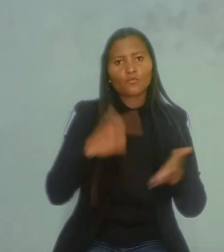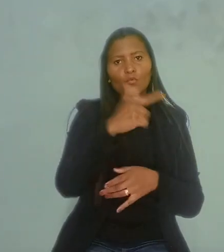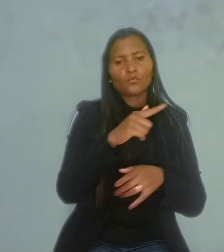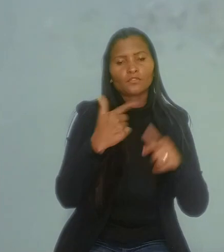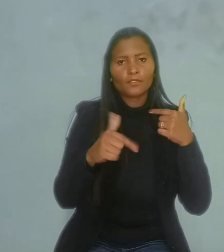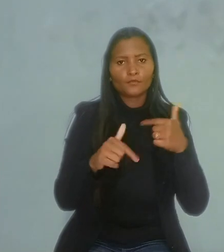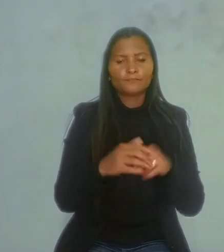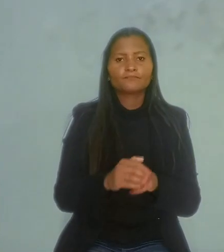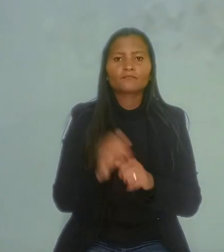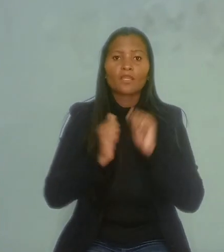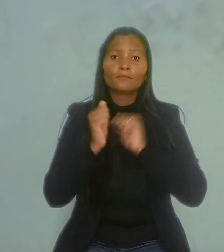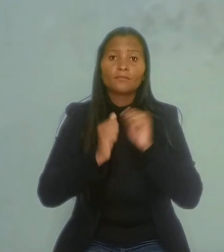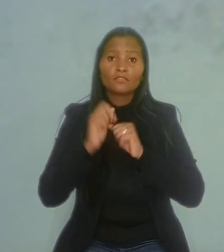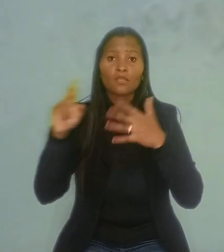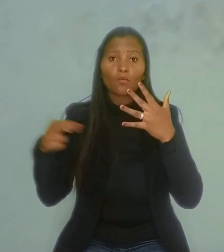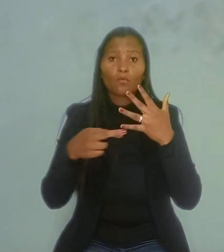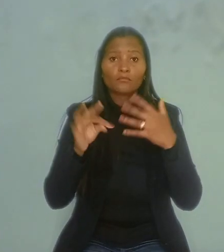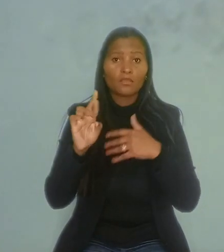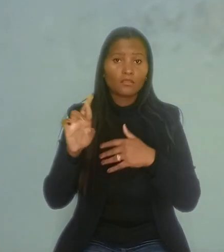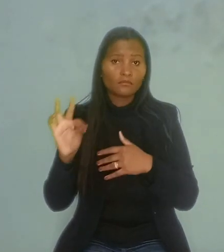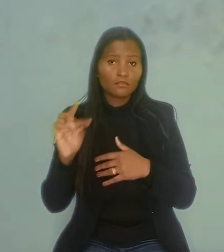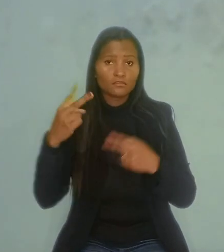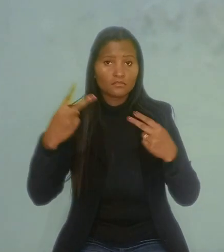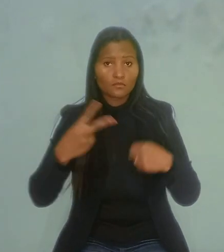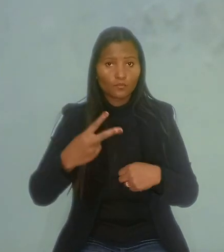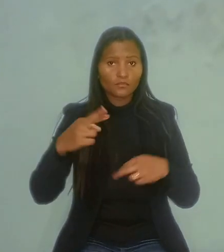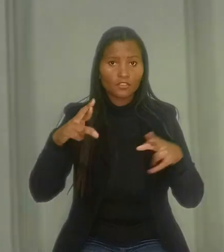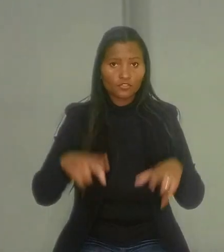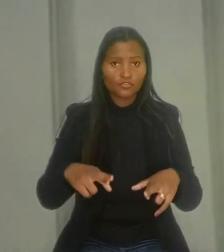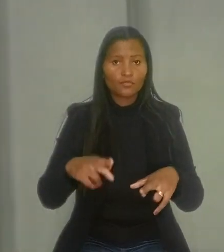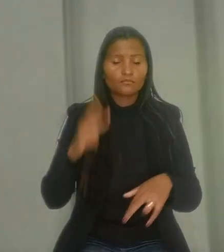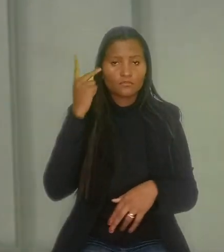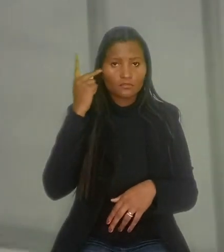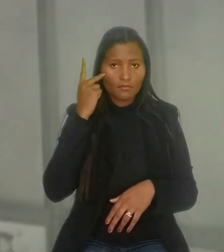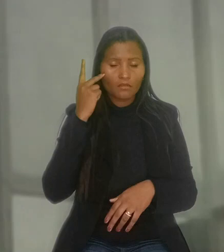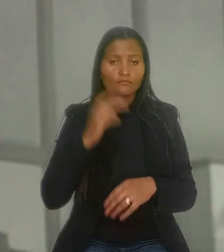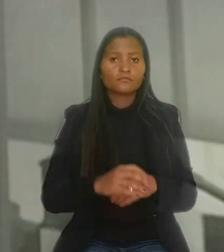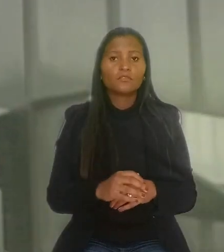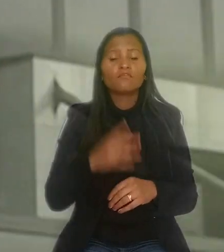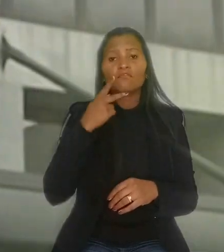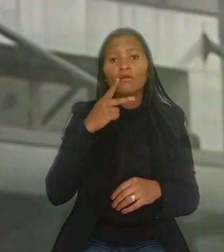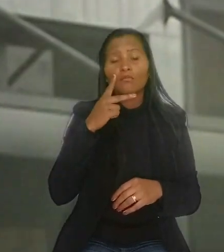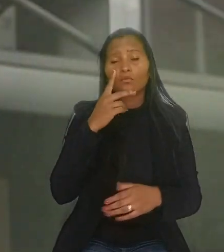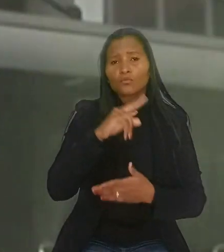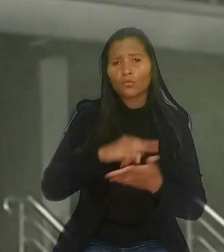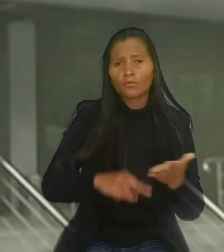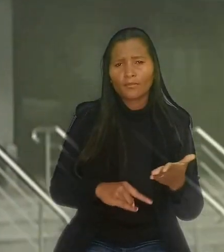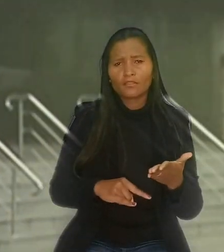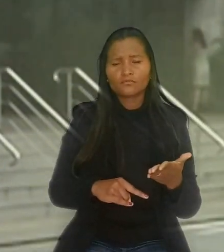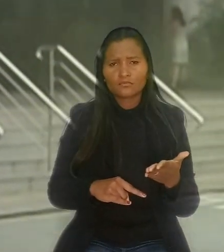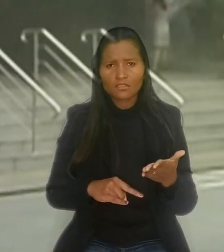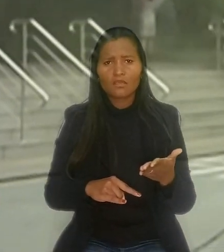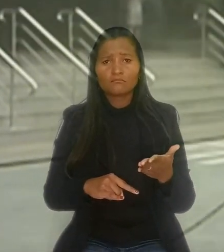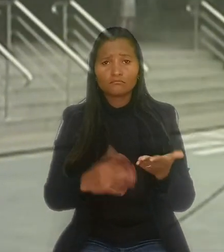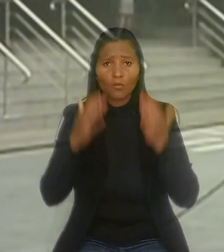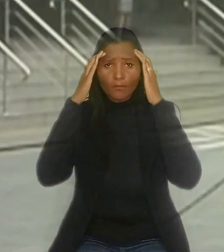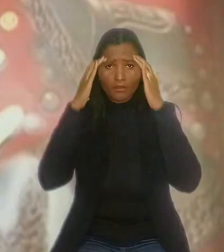A empresa recorreu ao Tribunal Regional do Trabalho da 2ª Região (SP) e defendeu que os documentos anexados confirmavam a obediência à lei de cotas.